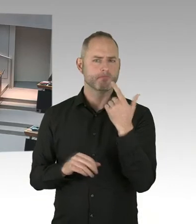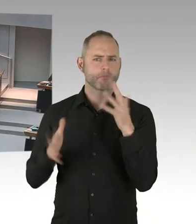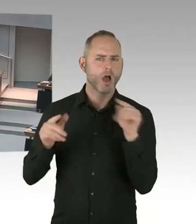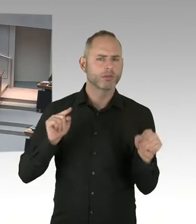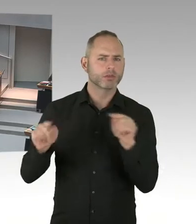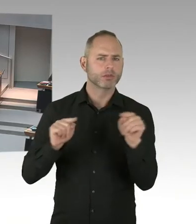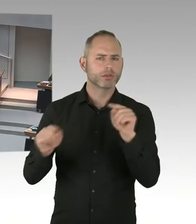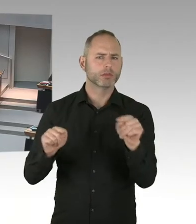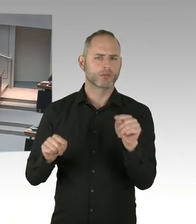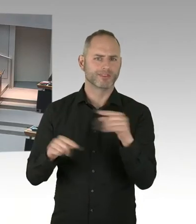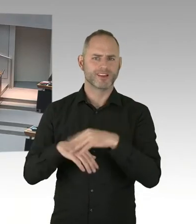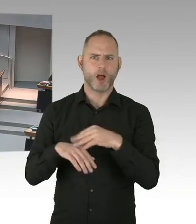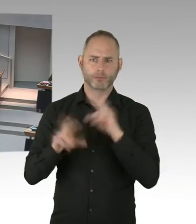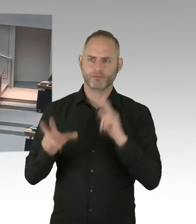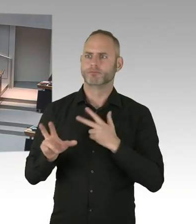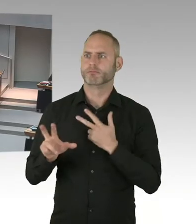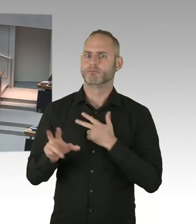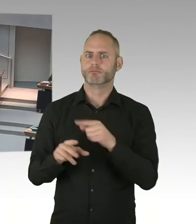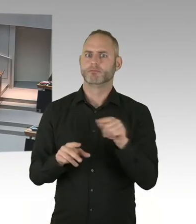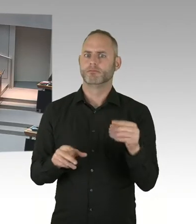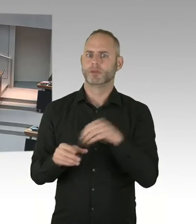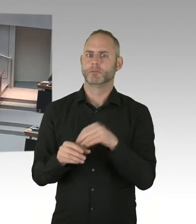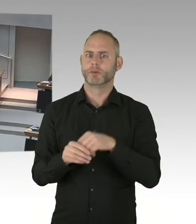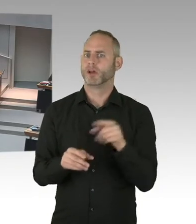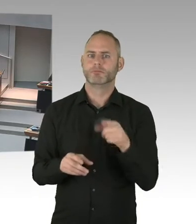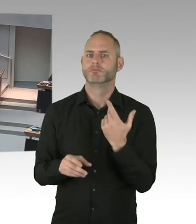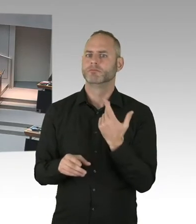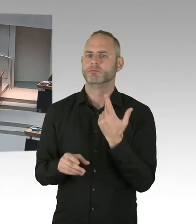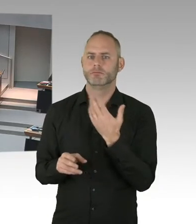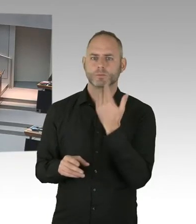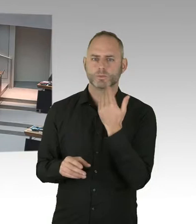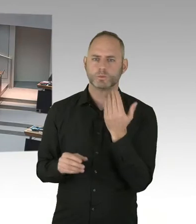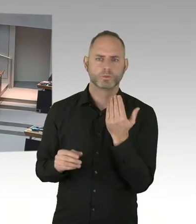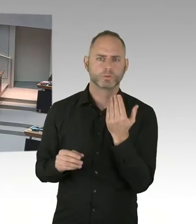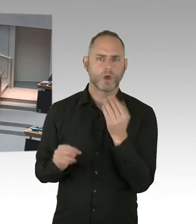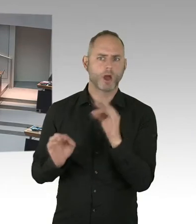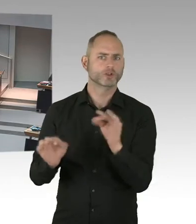Diskriminierung da ist, dann trauen sich Menschen auch nicht, dann sich testen zu lassen.